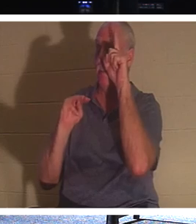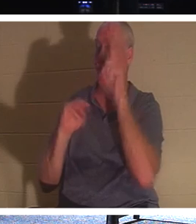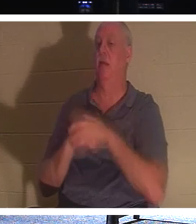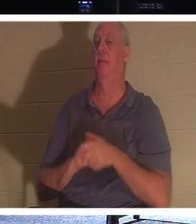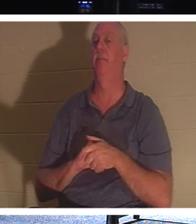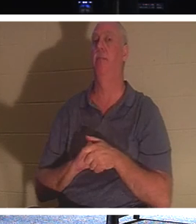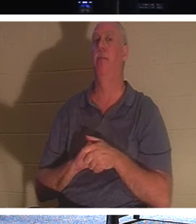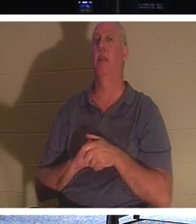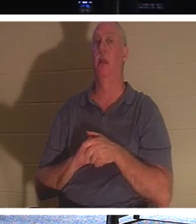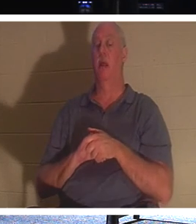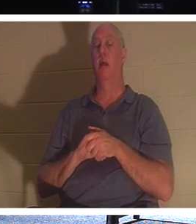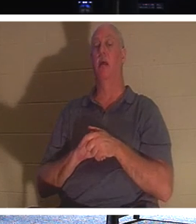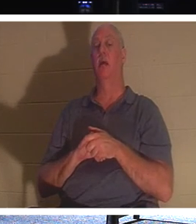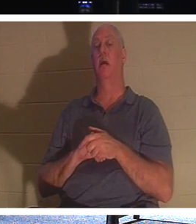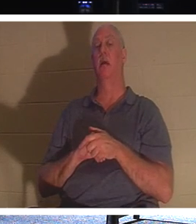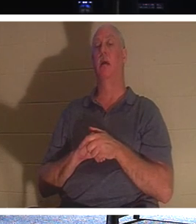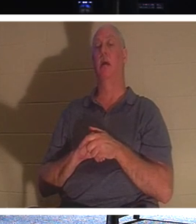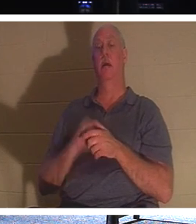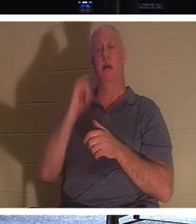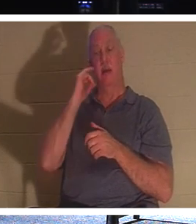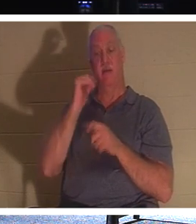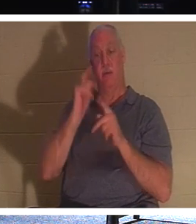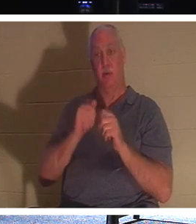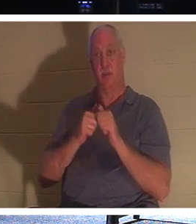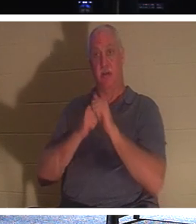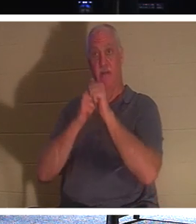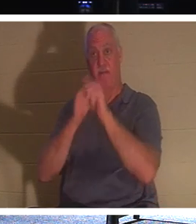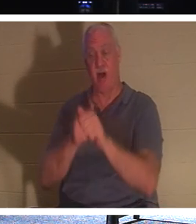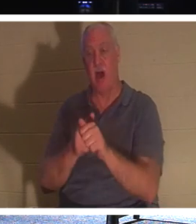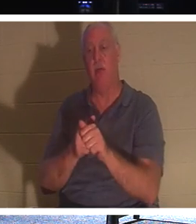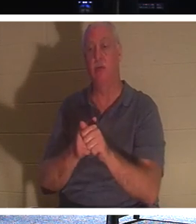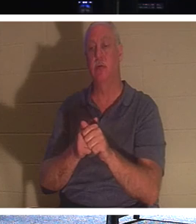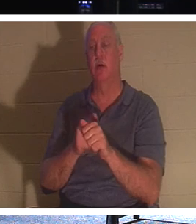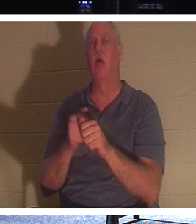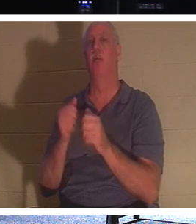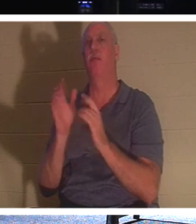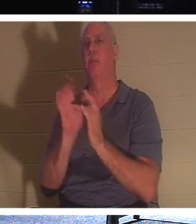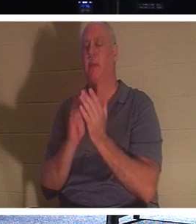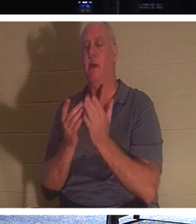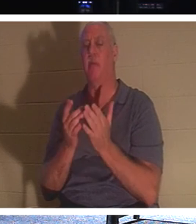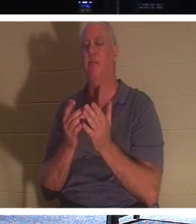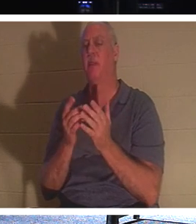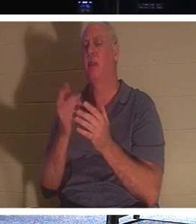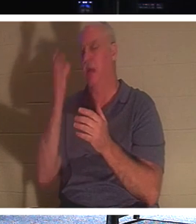un homme voulait suivre le Christ mais s'occuper d'abord des besoins funéraires de son père, Jésus a dit ceci :